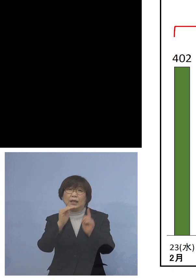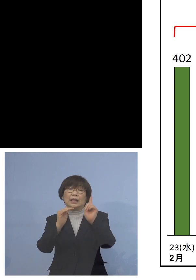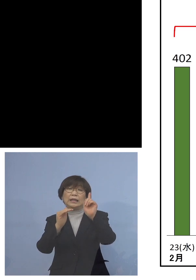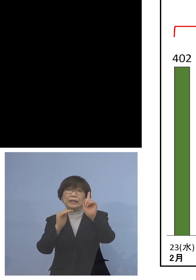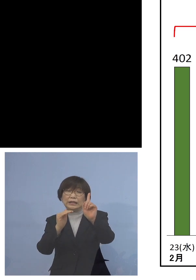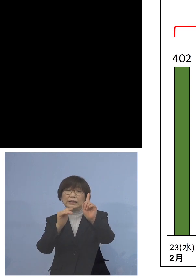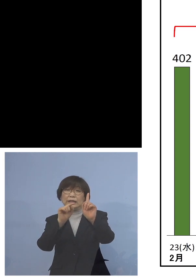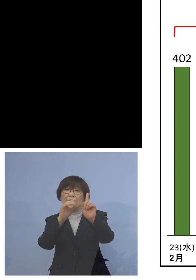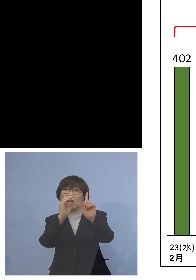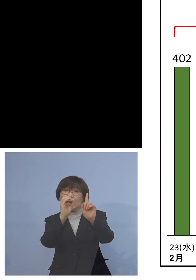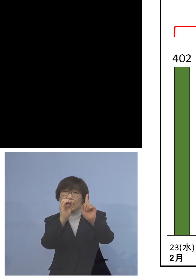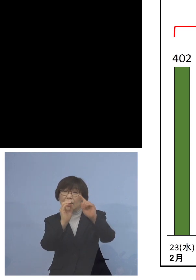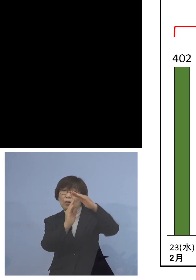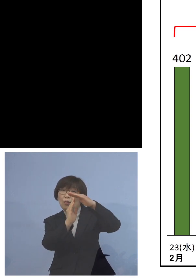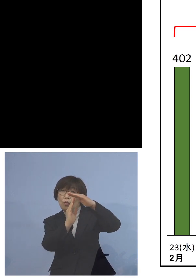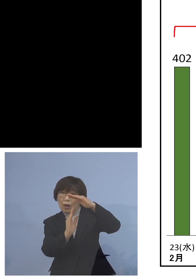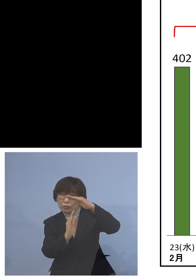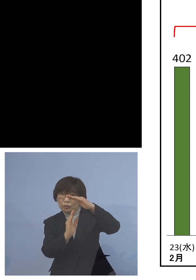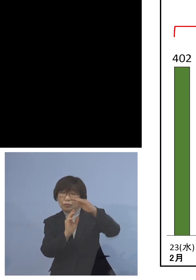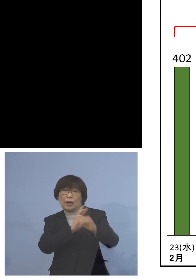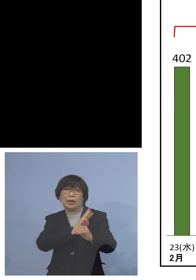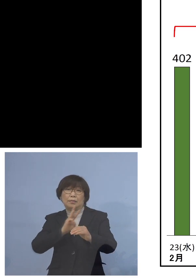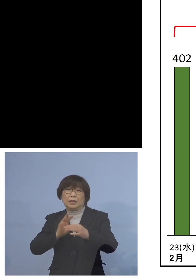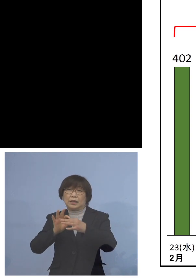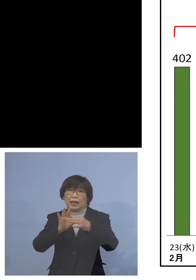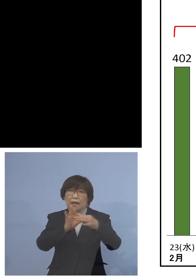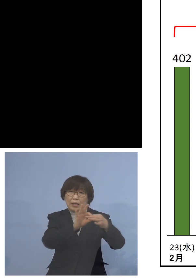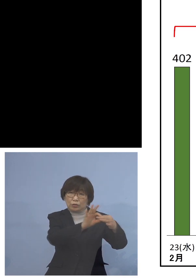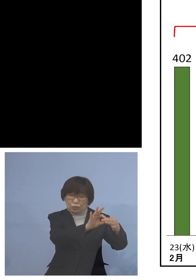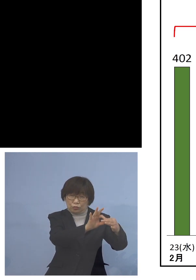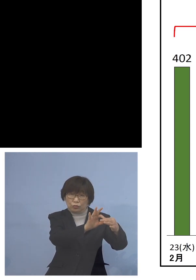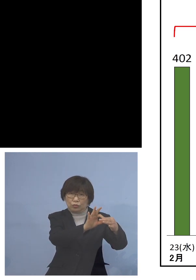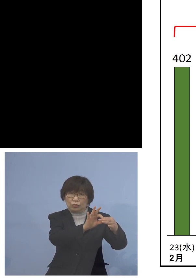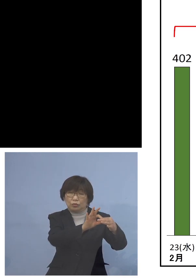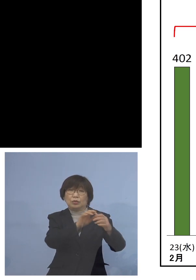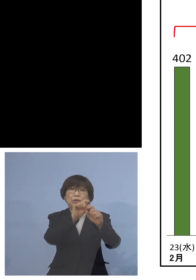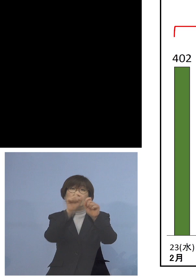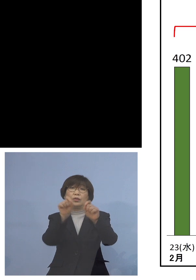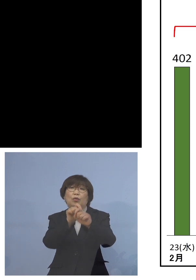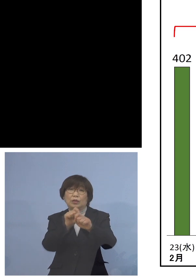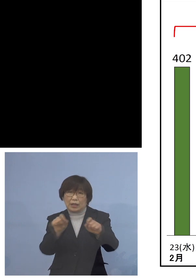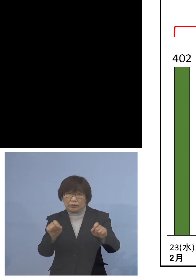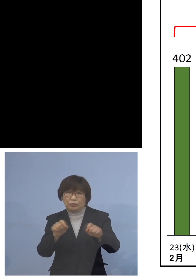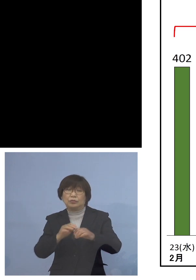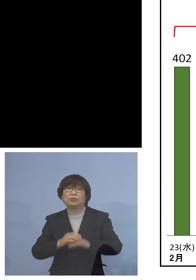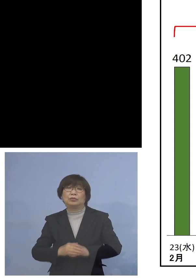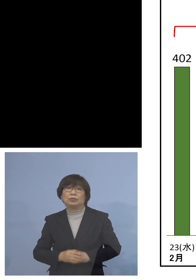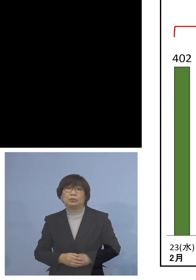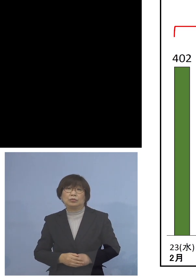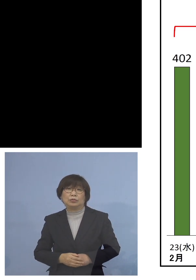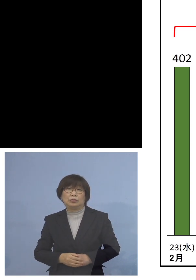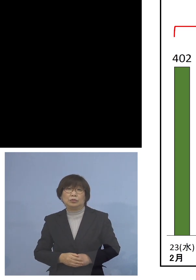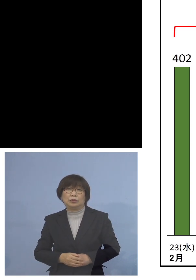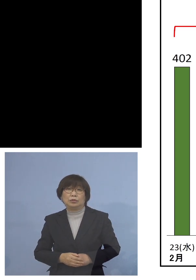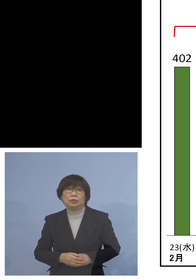これで3日連続ということになりまして そうした意味では確かに感染